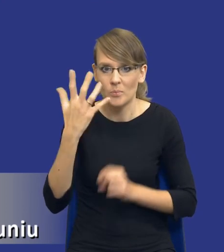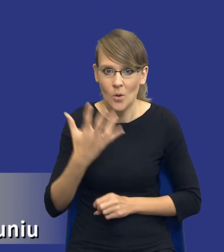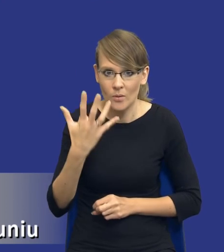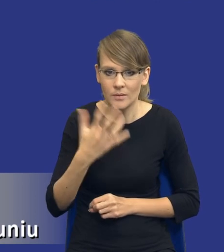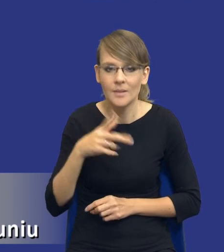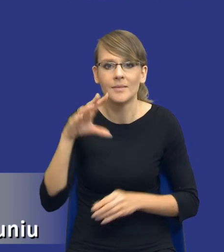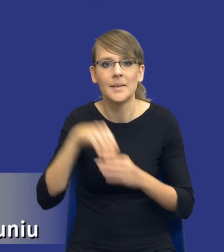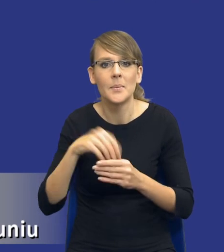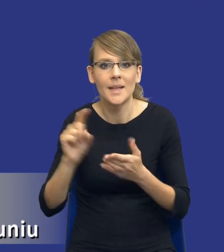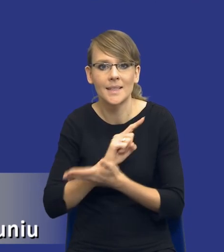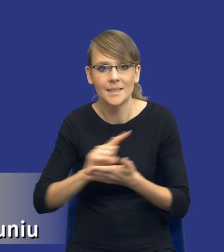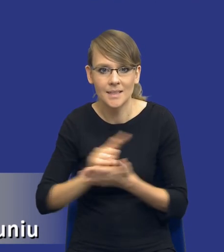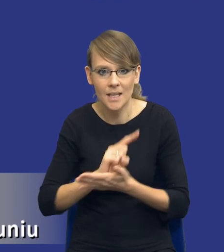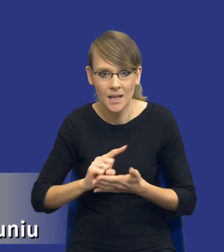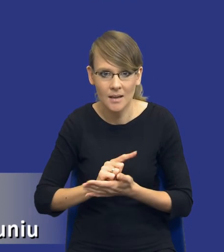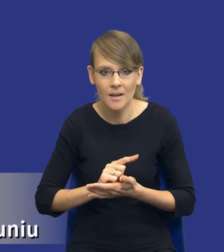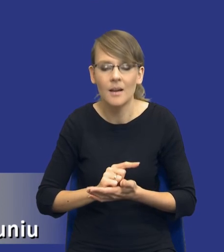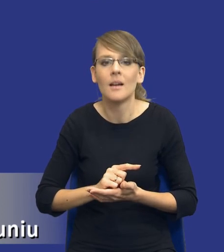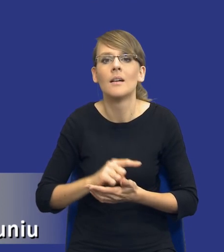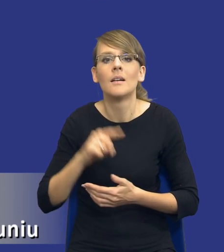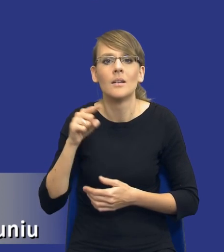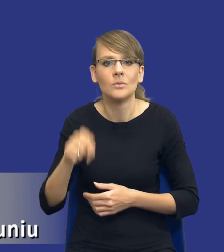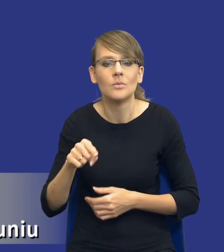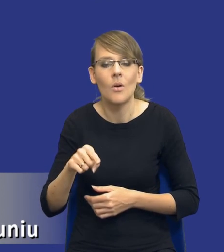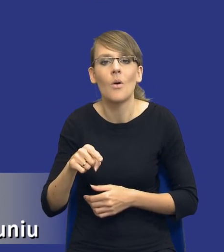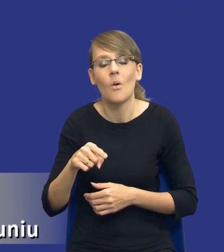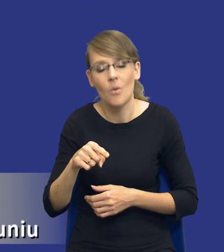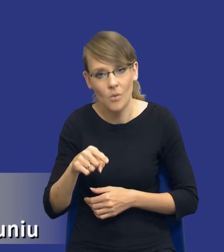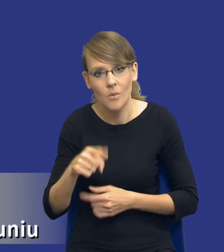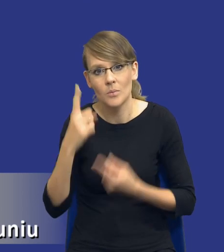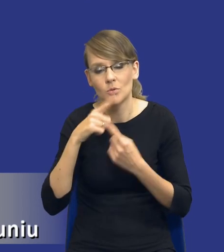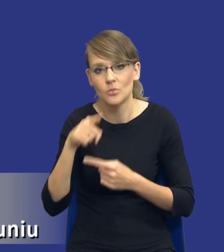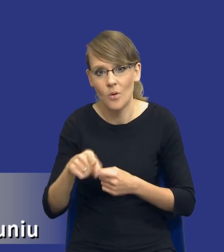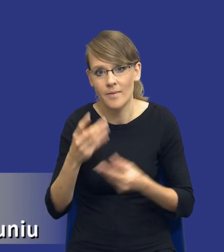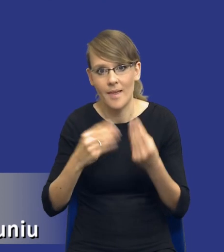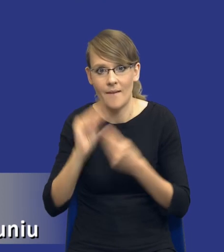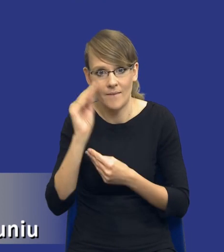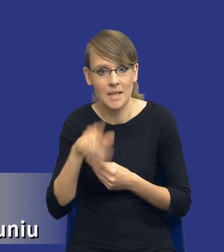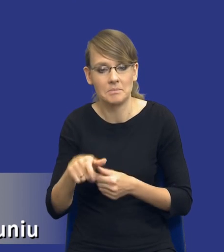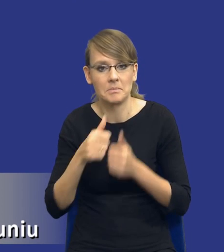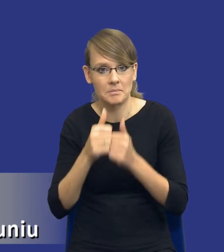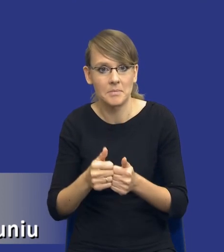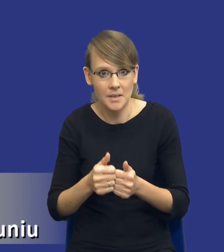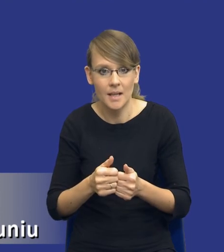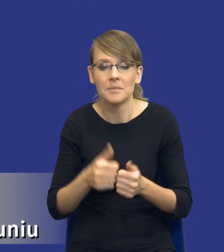związane z postępowaniem o udzielenie i realizację zamówienia, to jest wydaje się największe wyzwanie dla zamawiających, z tego względu, drodzy